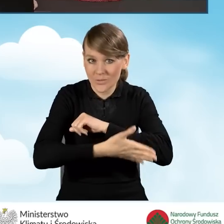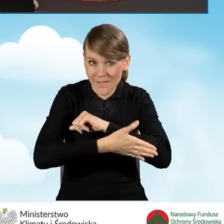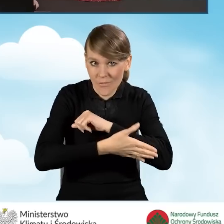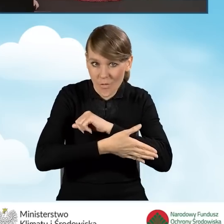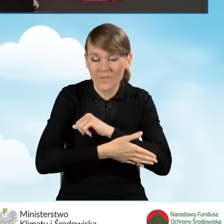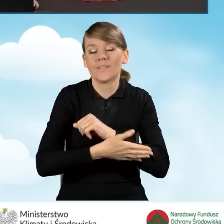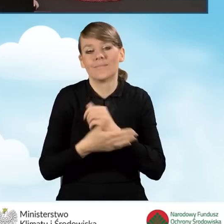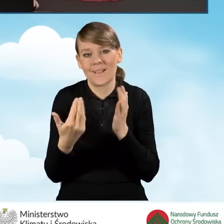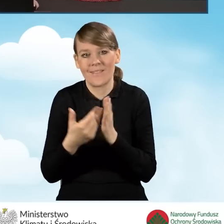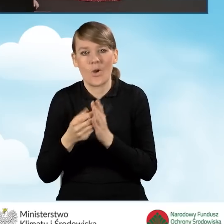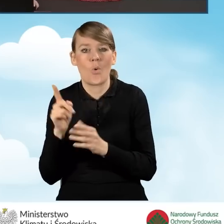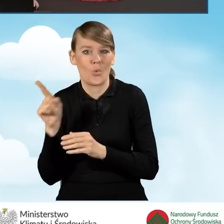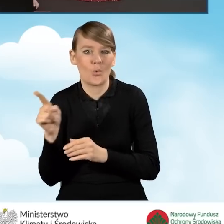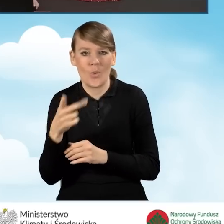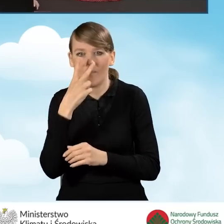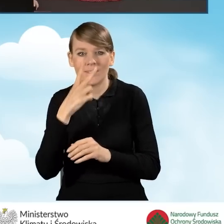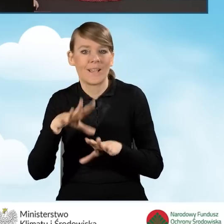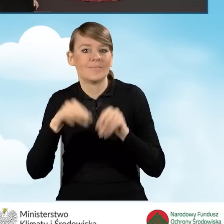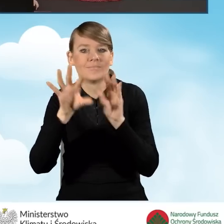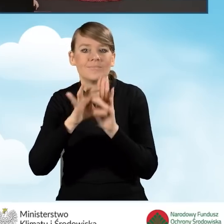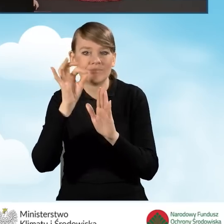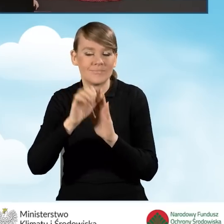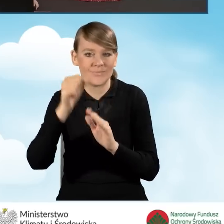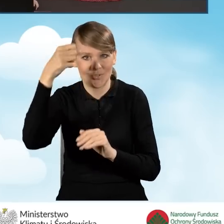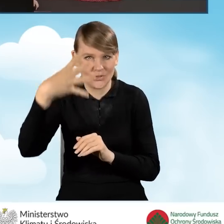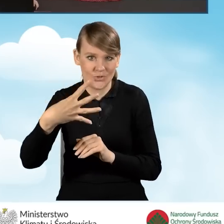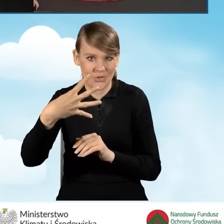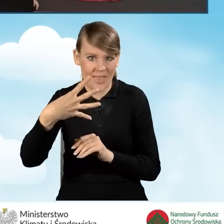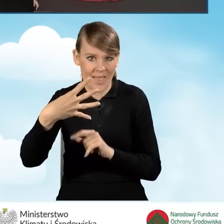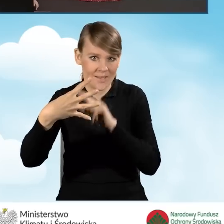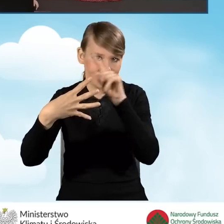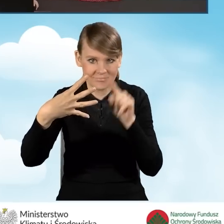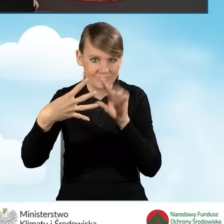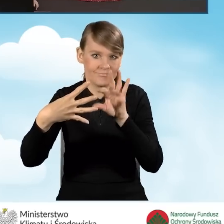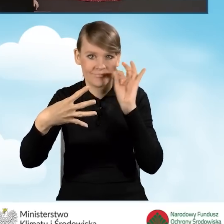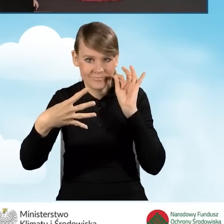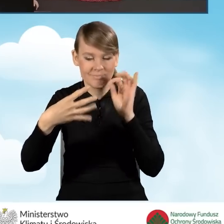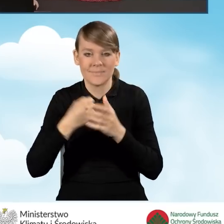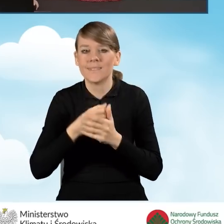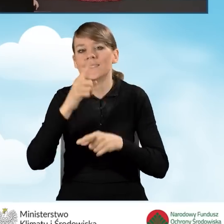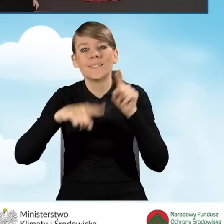mamy do wyboru na wstępnie jedno z czterech pól, które będą w zależności od tego,